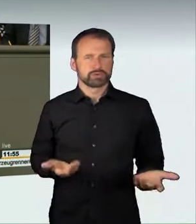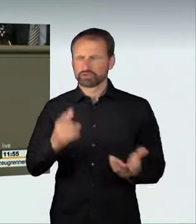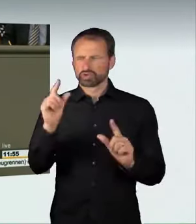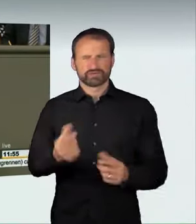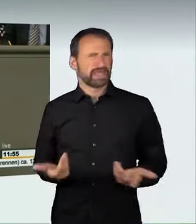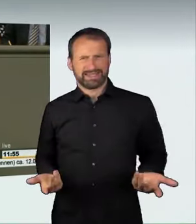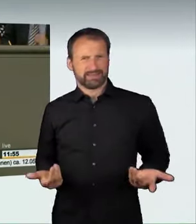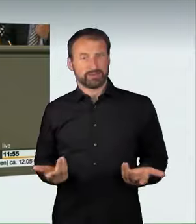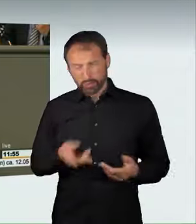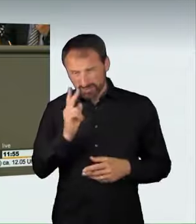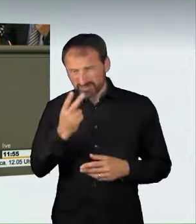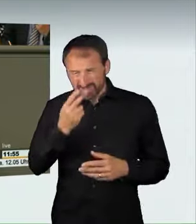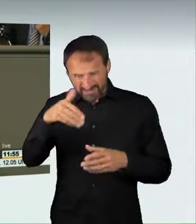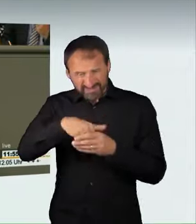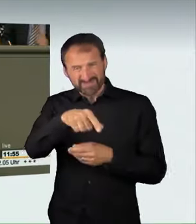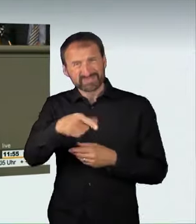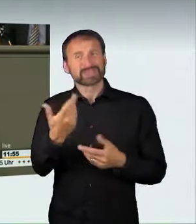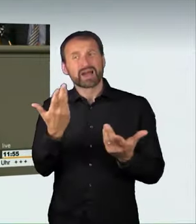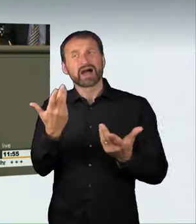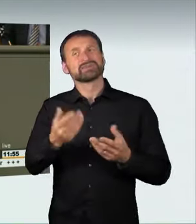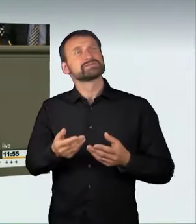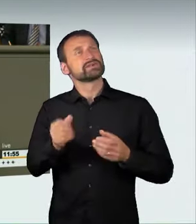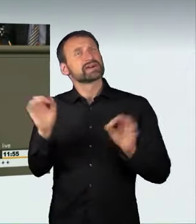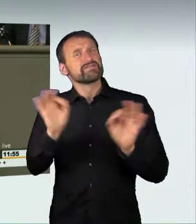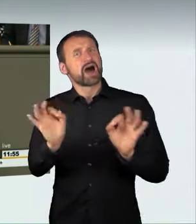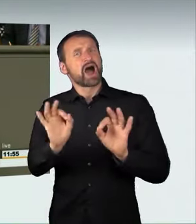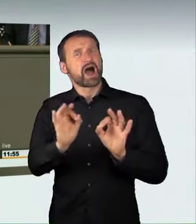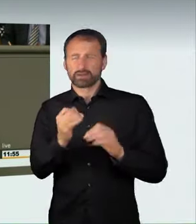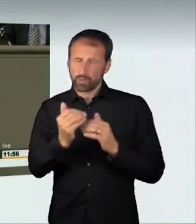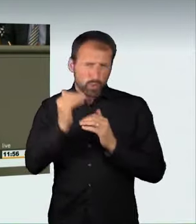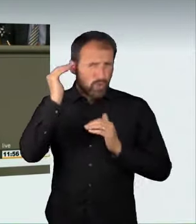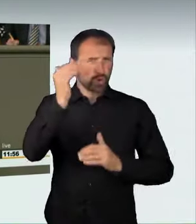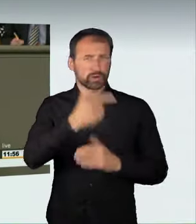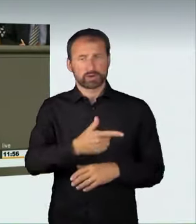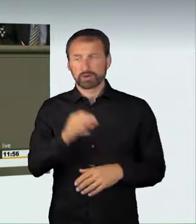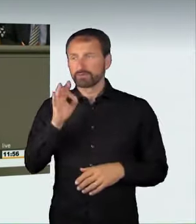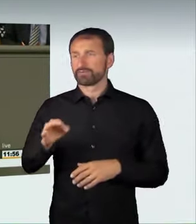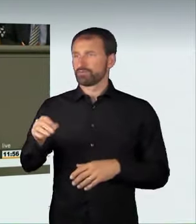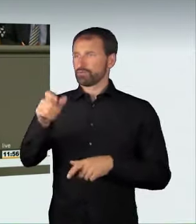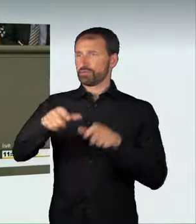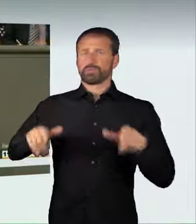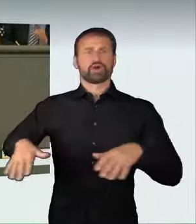zu der großen Gefahr, die von einer solchen verrückten Raser-Aktion